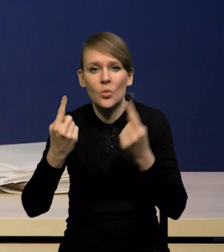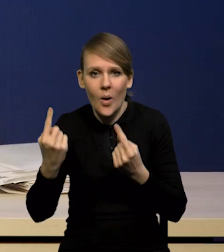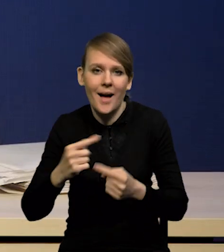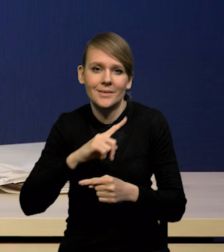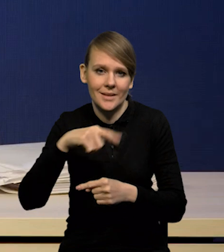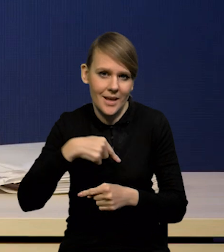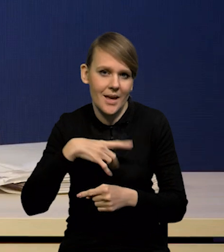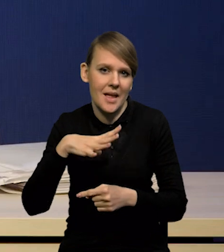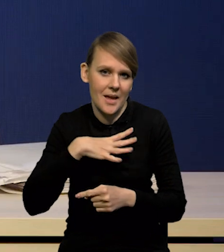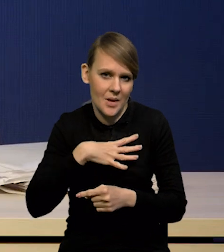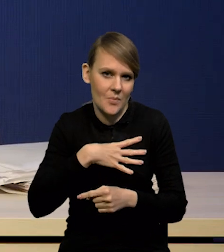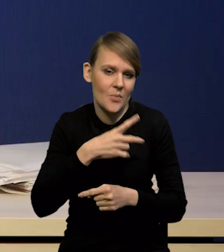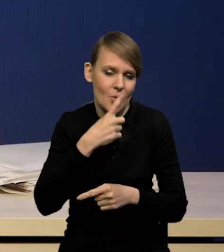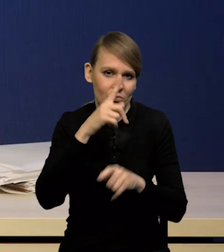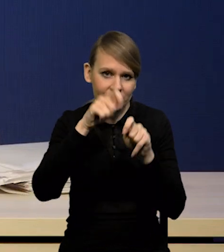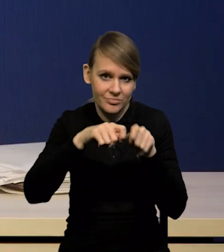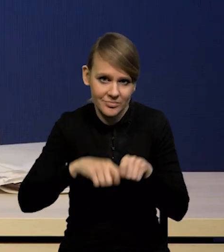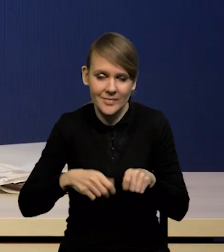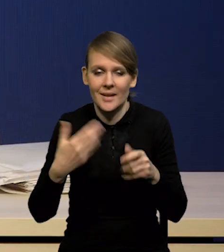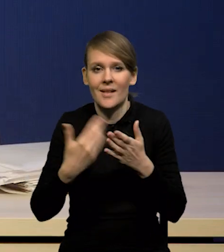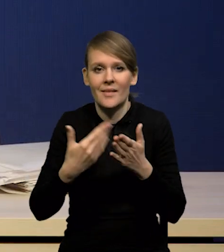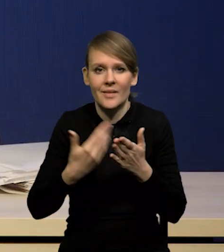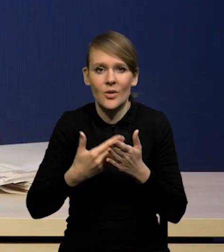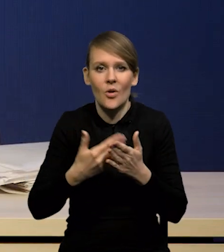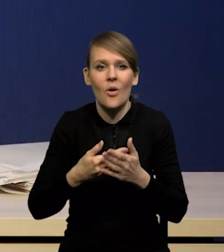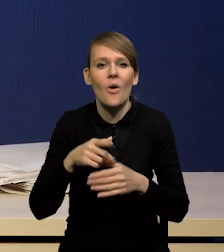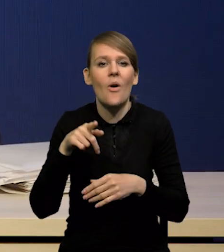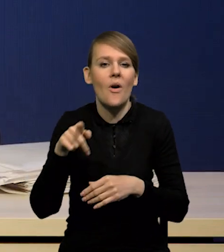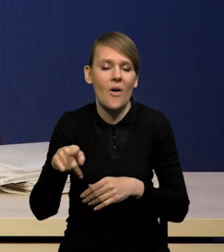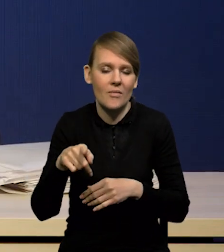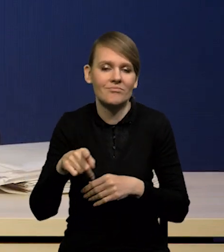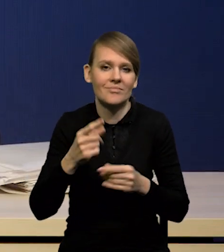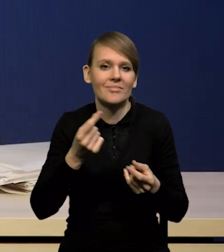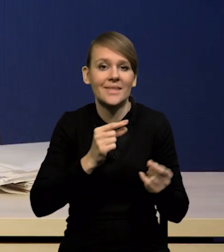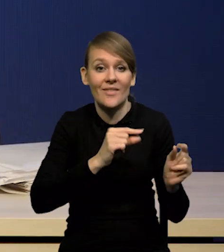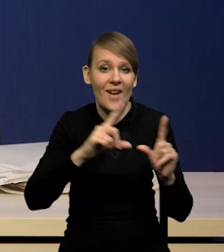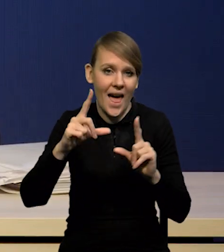Stąd ten spadek inflacji jest bardzo zdecydowany,